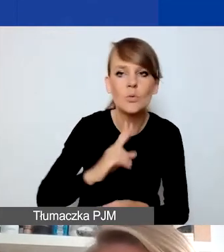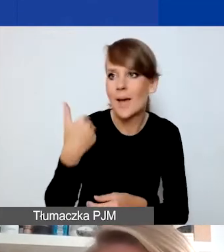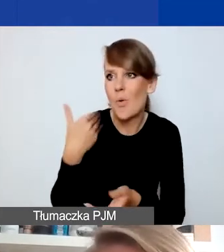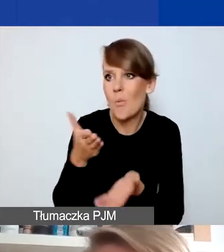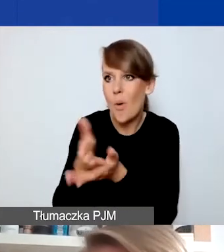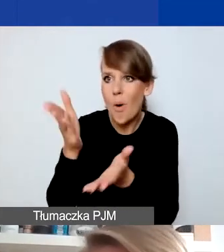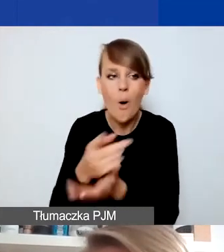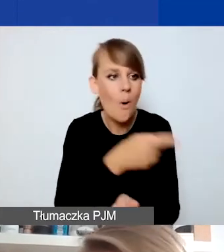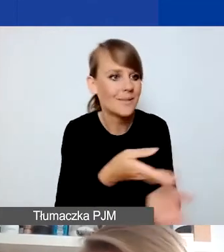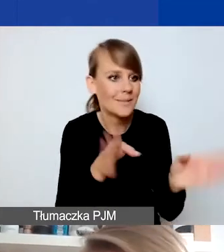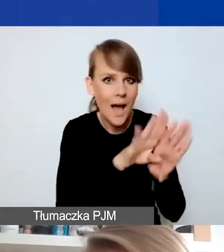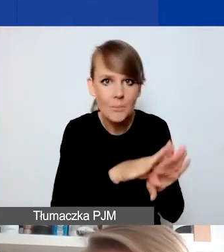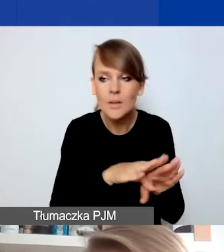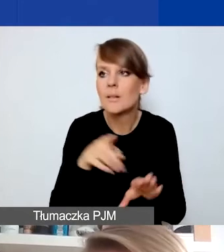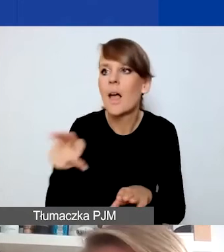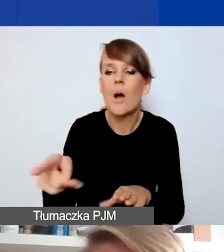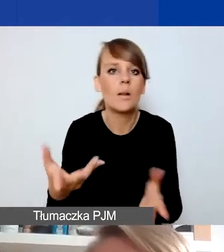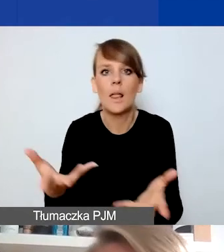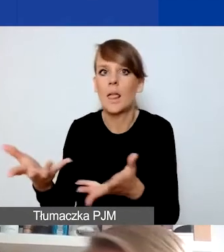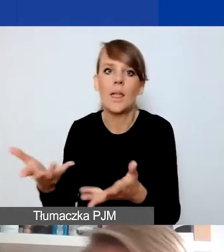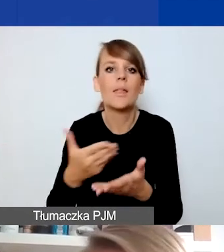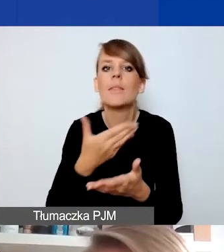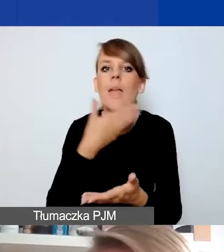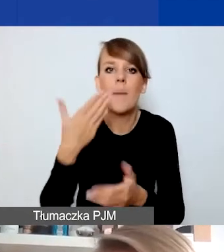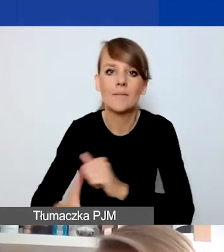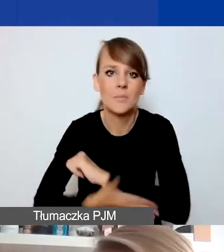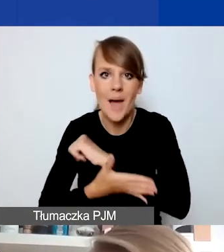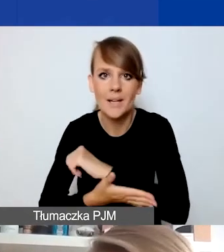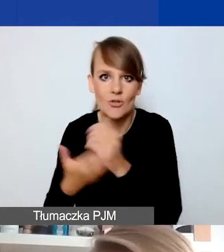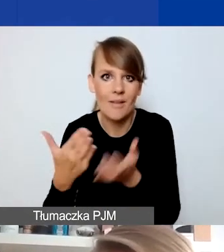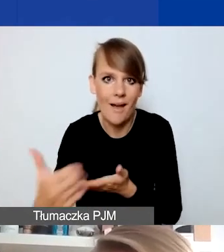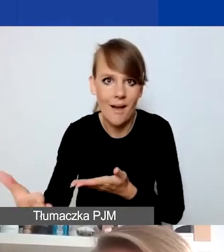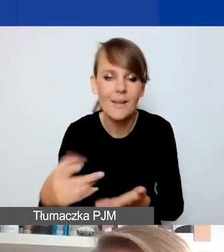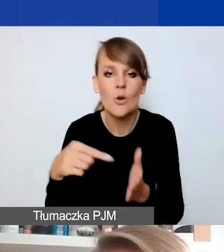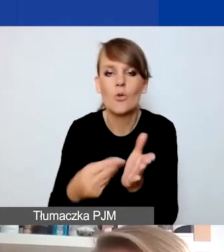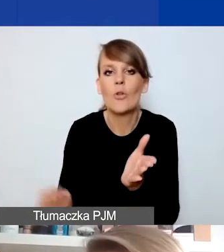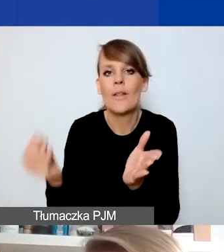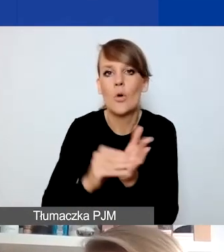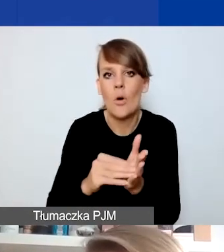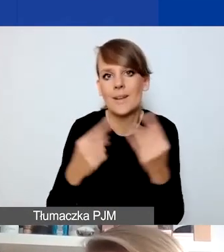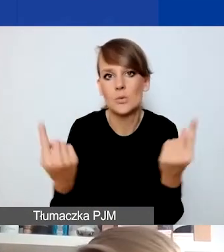to one są pozbawione wsparcia w swojej sytuacji. To dodatkowy element kryzysowy, który tutaj będzie powodem,